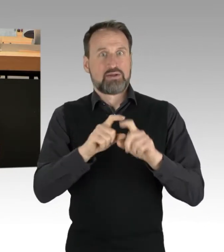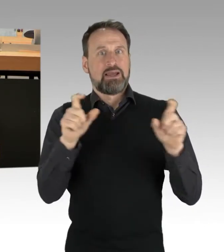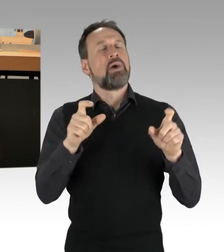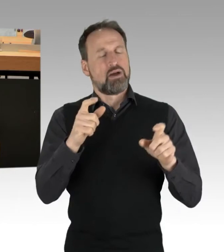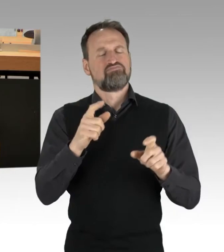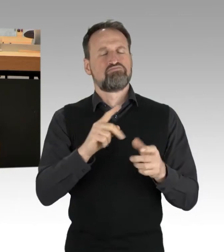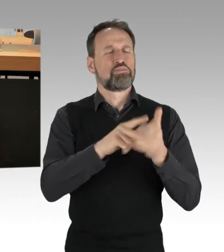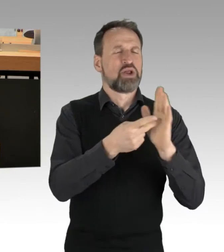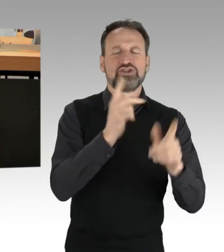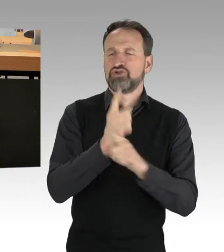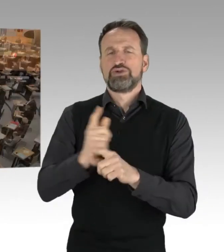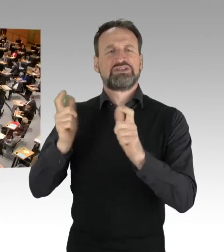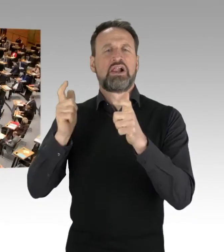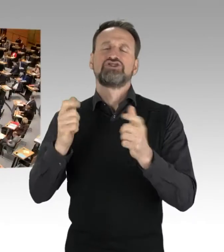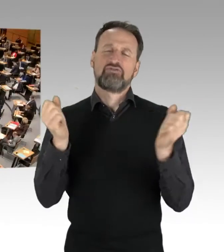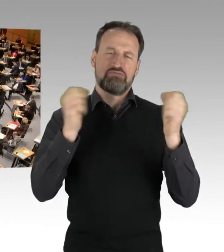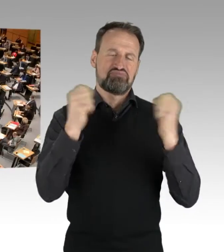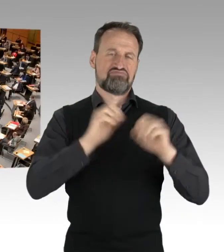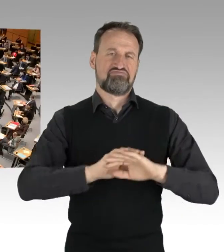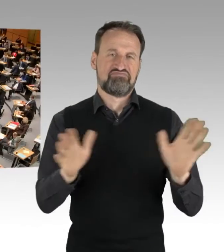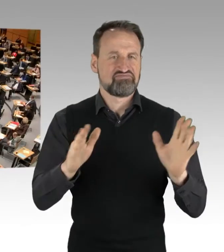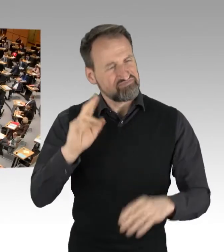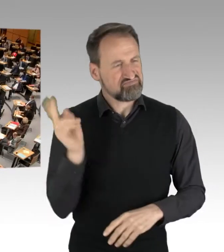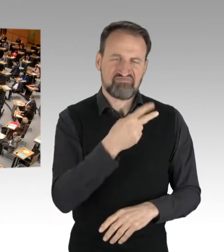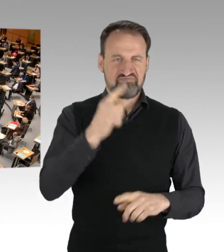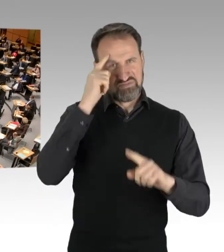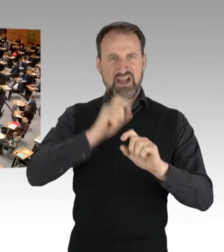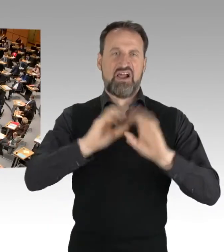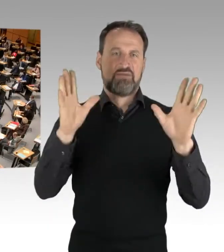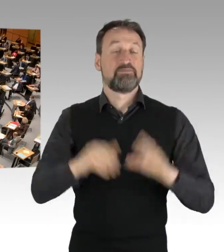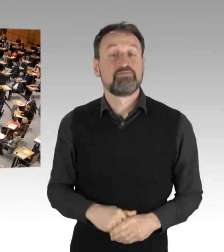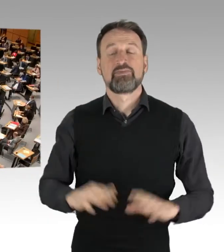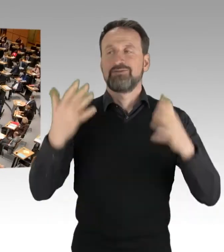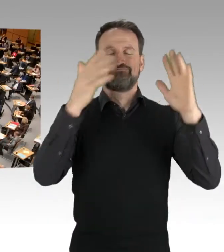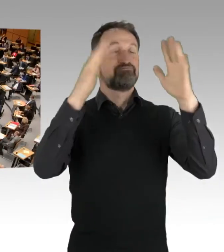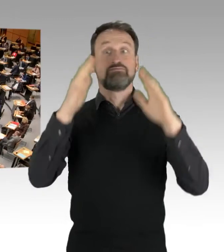(Applaus) Wieder ist es emotional und es ist wieder der Klimaschutz.